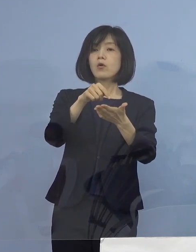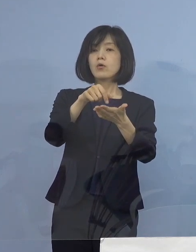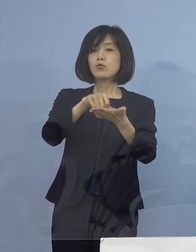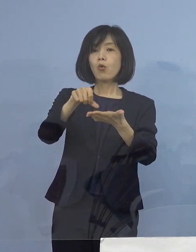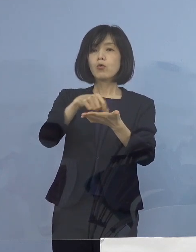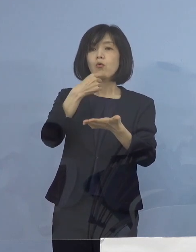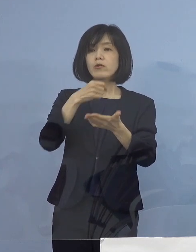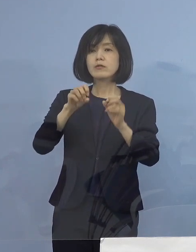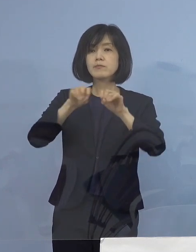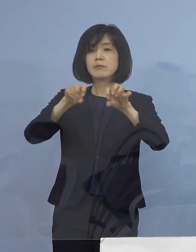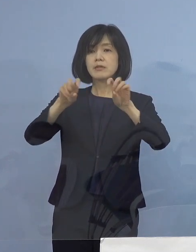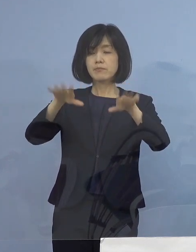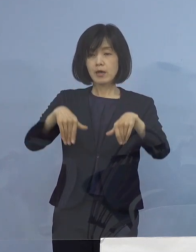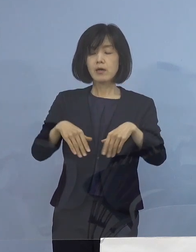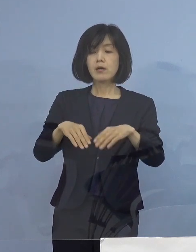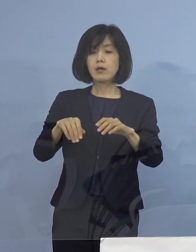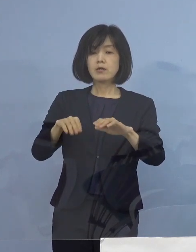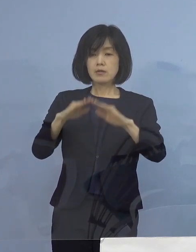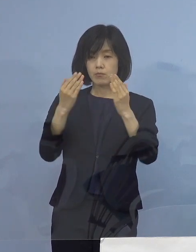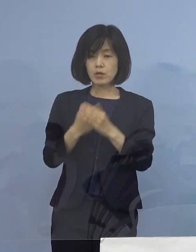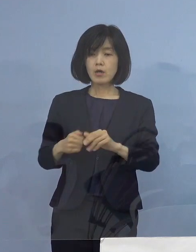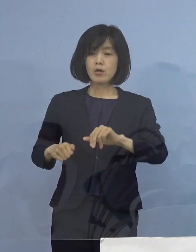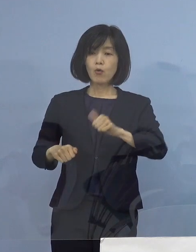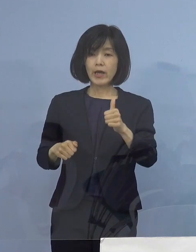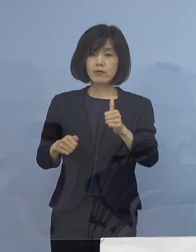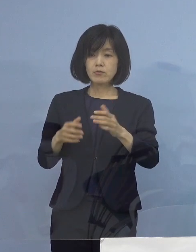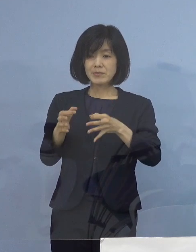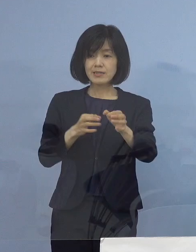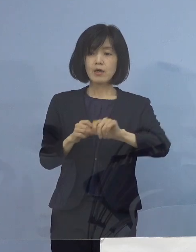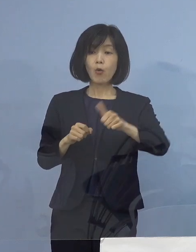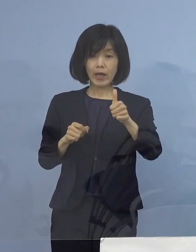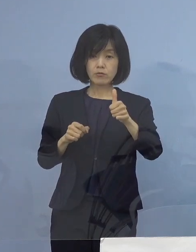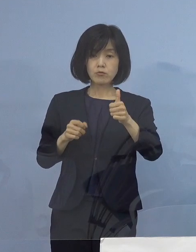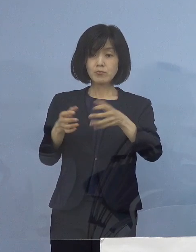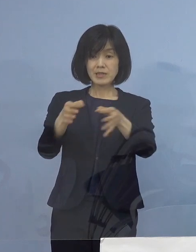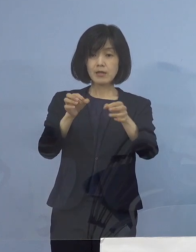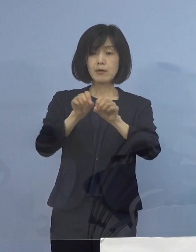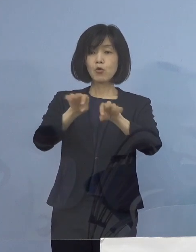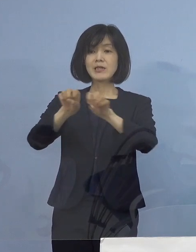全体で500店舗 こちらに呼びかけをし